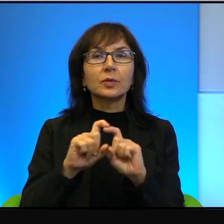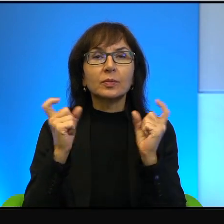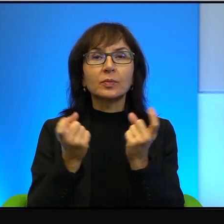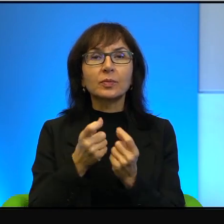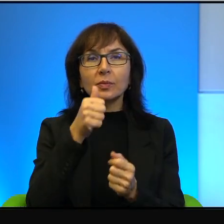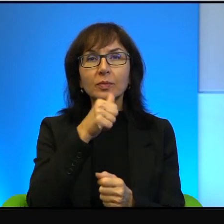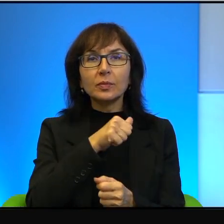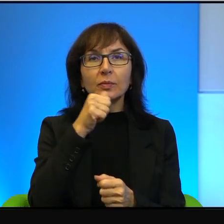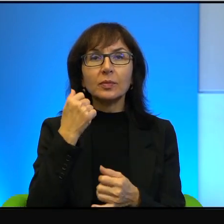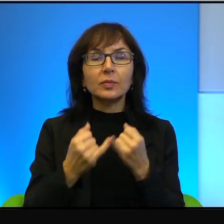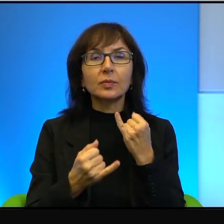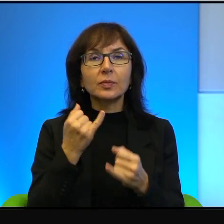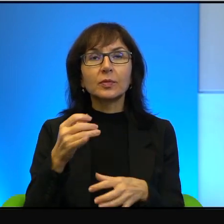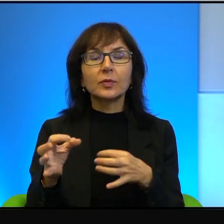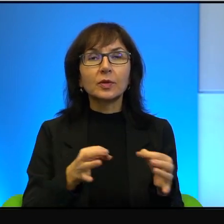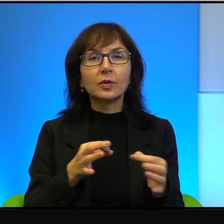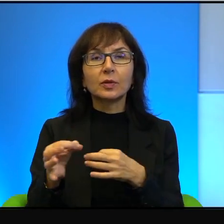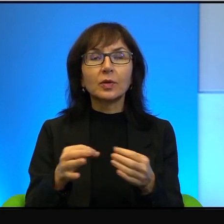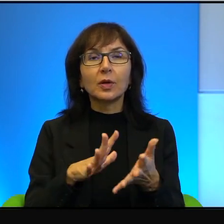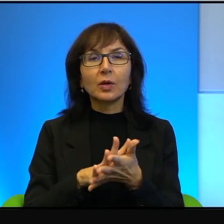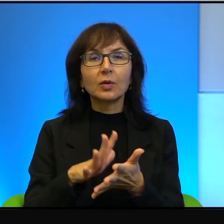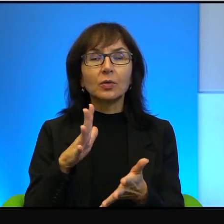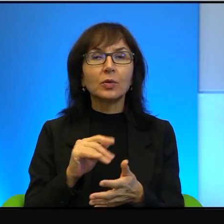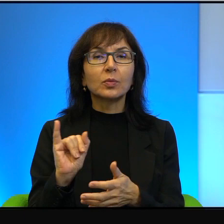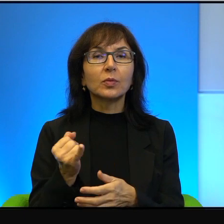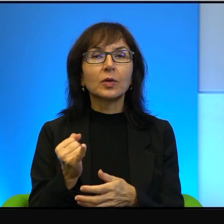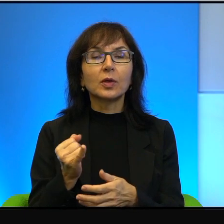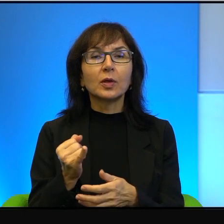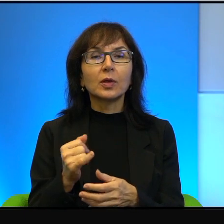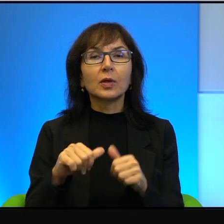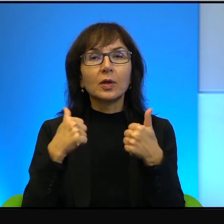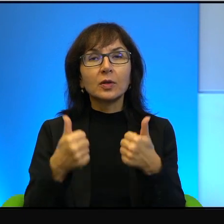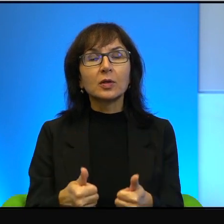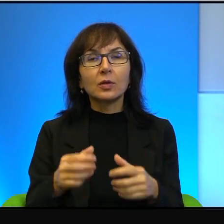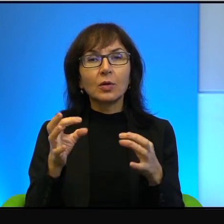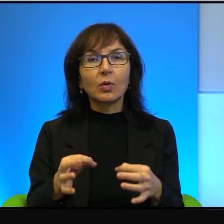no jeżeli historię traktuje się jako coś stale obecnego i świeżego,